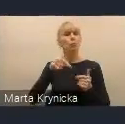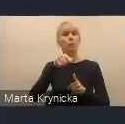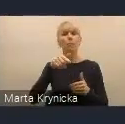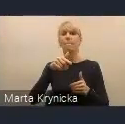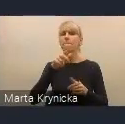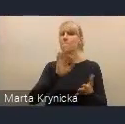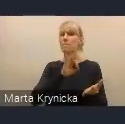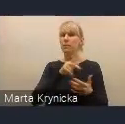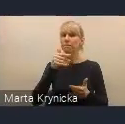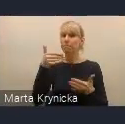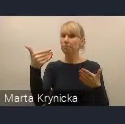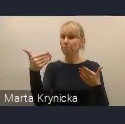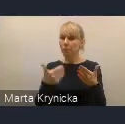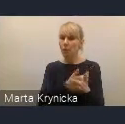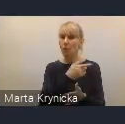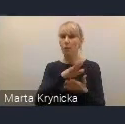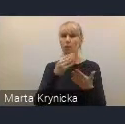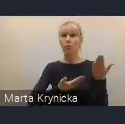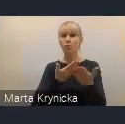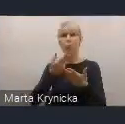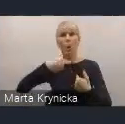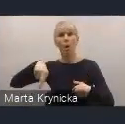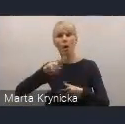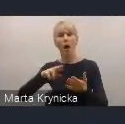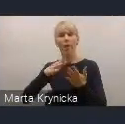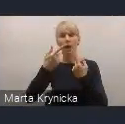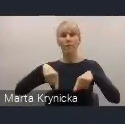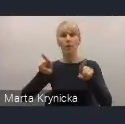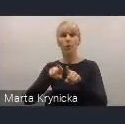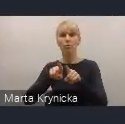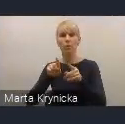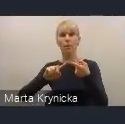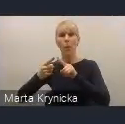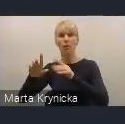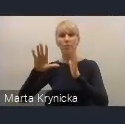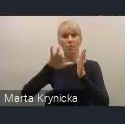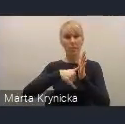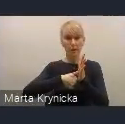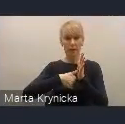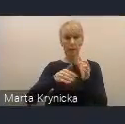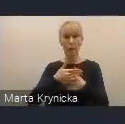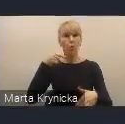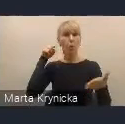jest tak zwana Rada Wykonawcza Krajowej Polityki Miejskiej, która będzie miała na celu monitorowanie